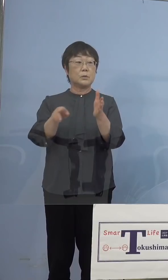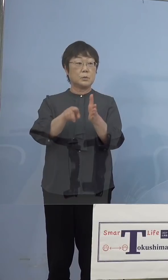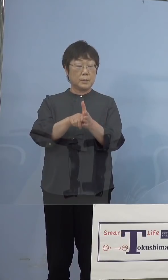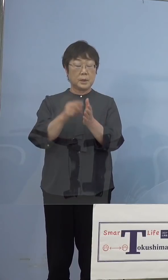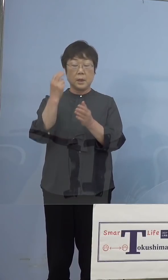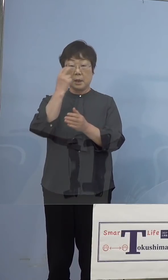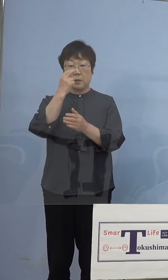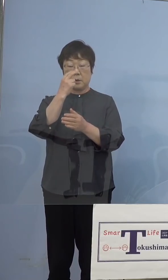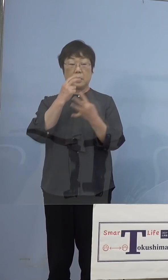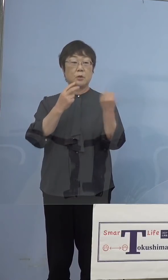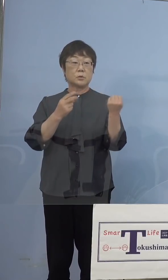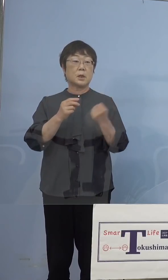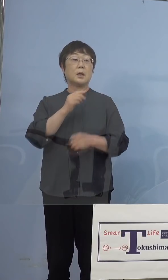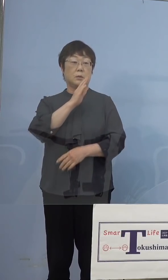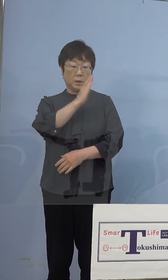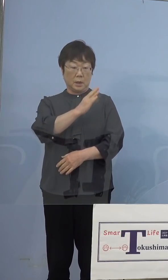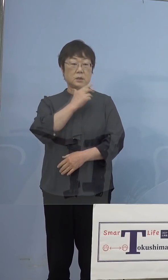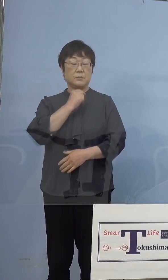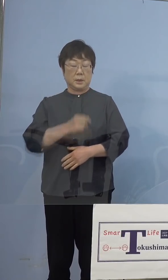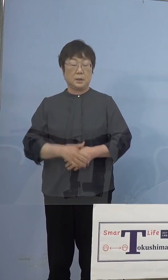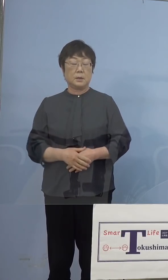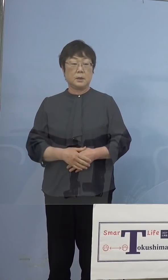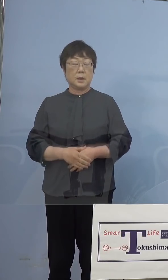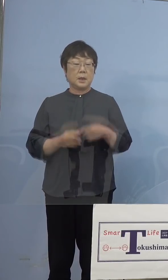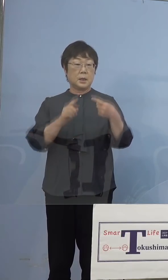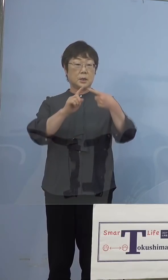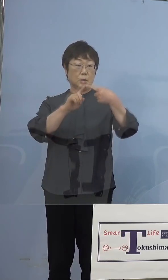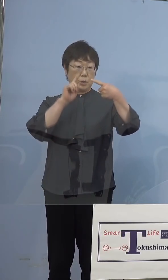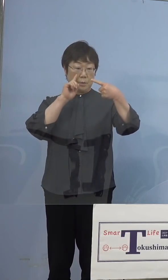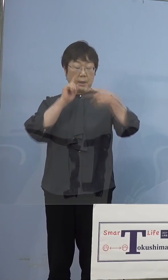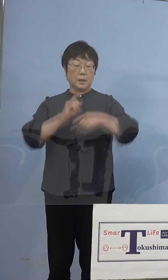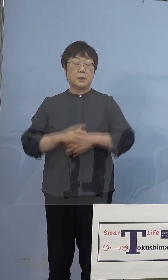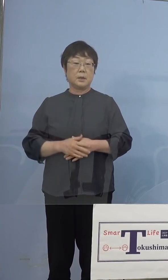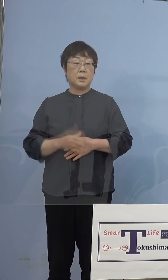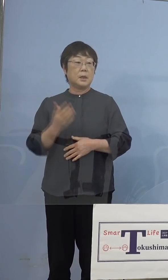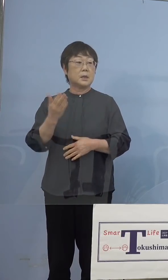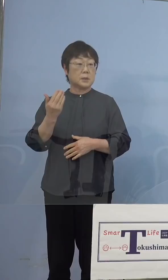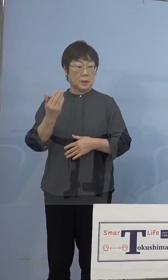いくつかさせてください まず1点目です、先ほど